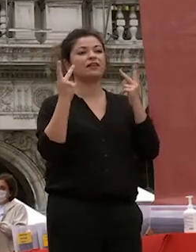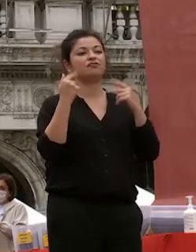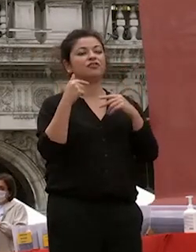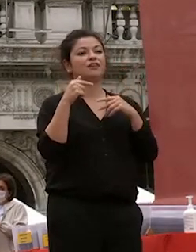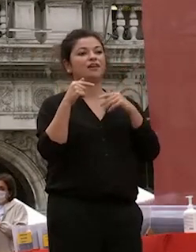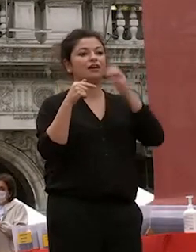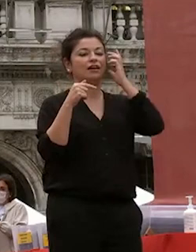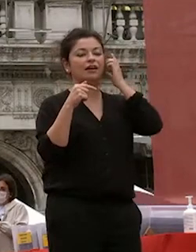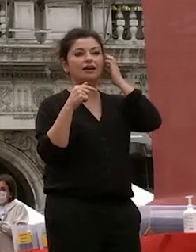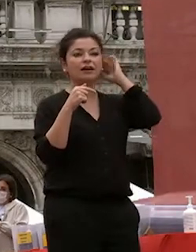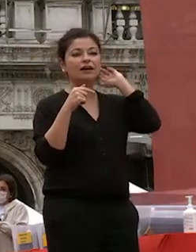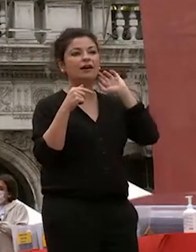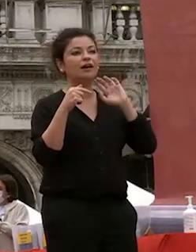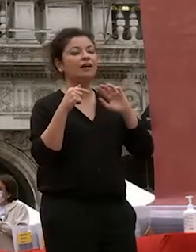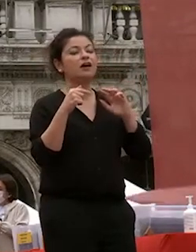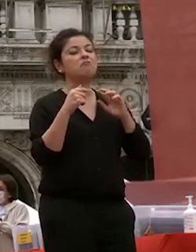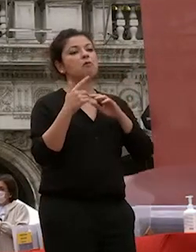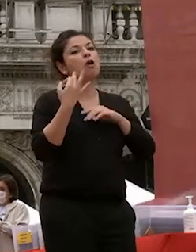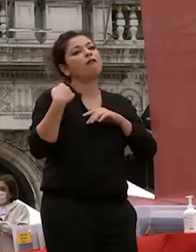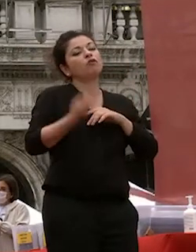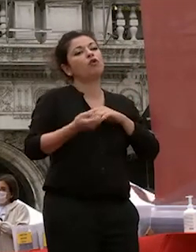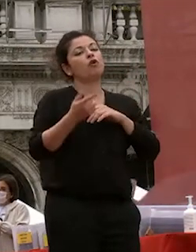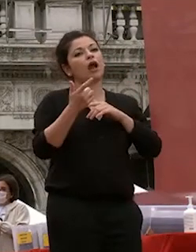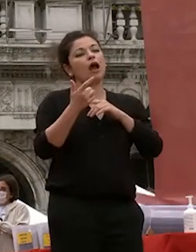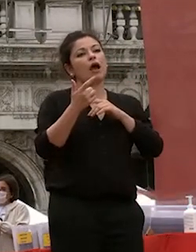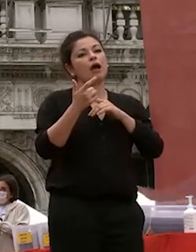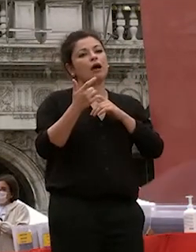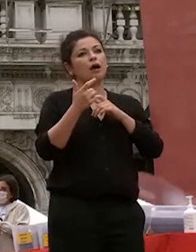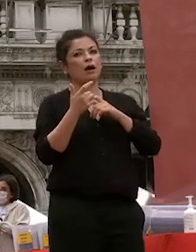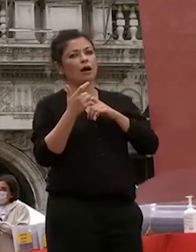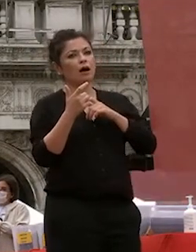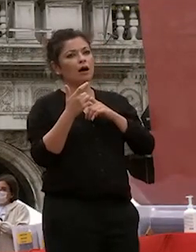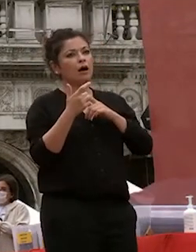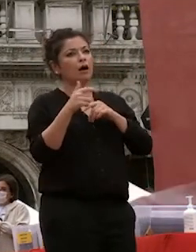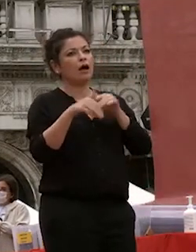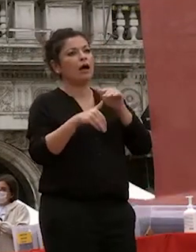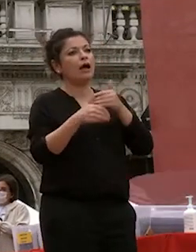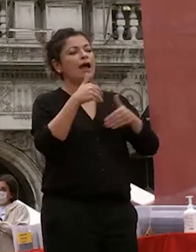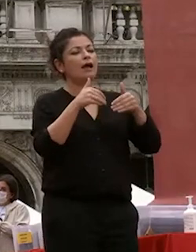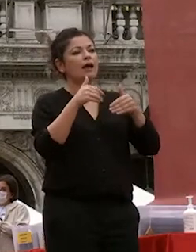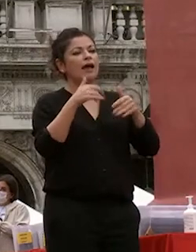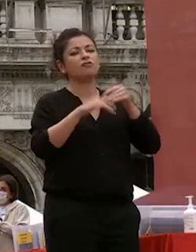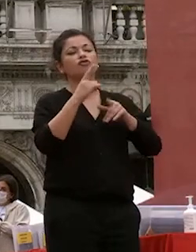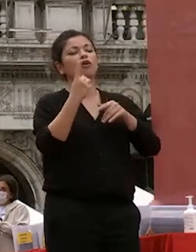elettorale aperta con con 4 candidature poi due ha prevalso tiziana nella